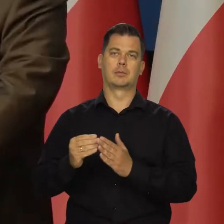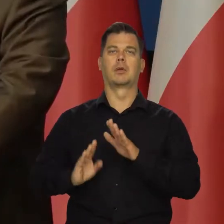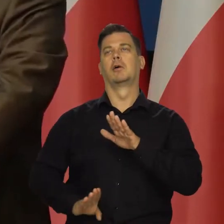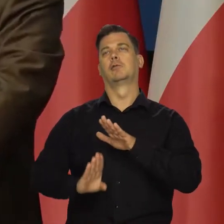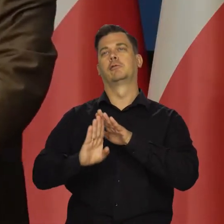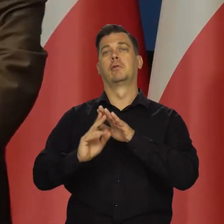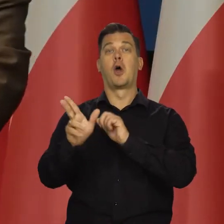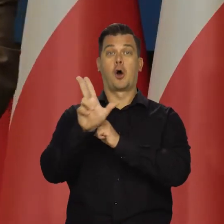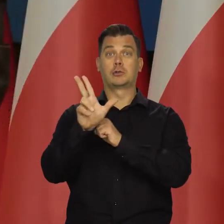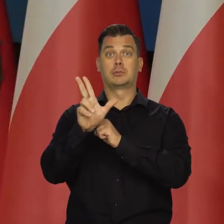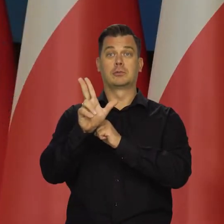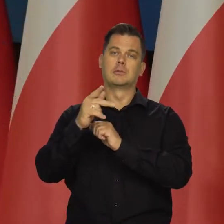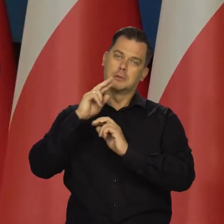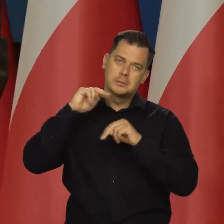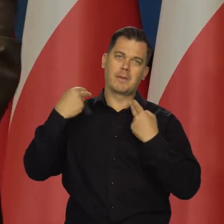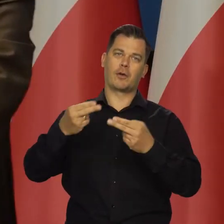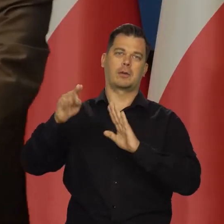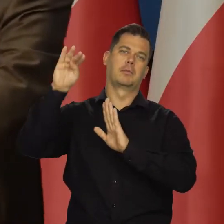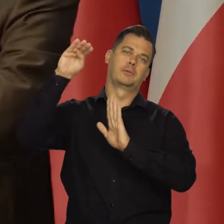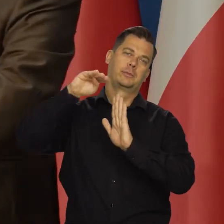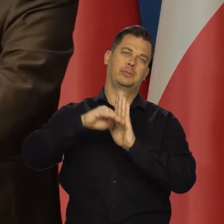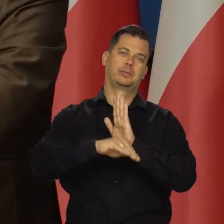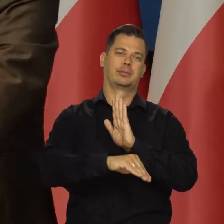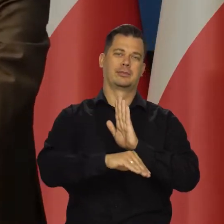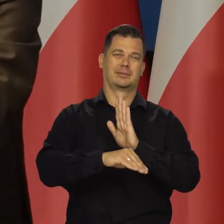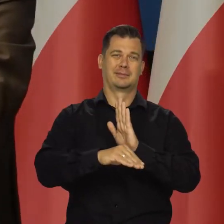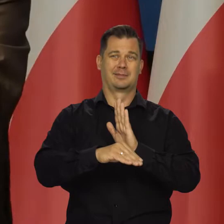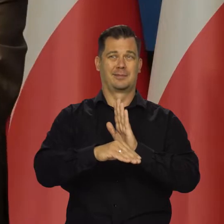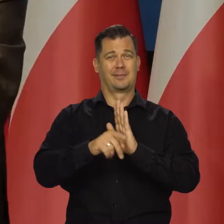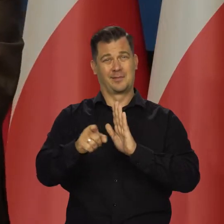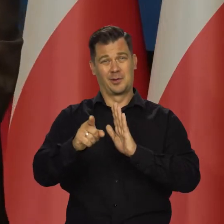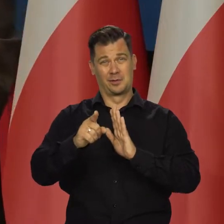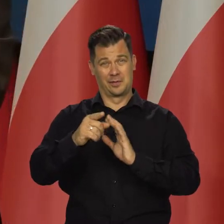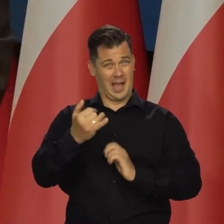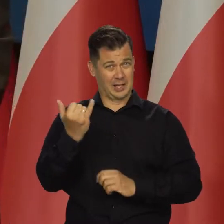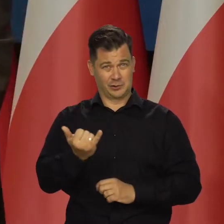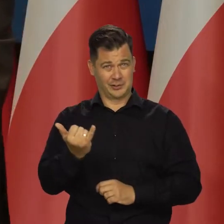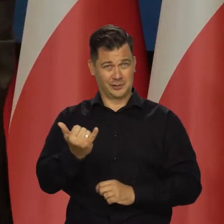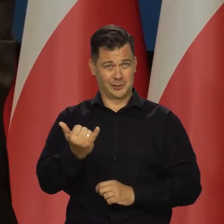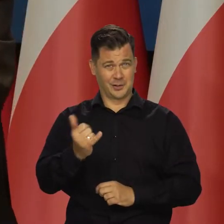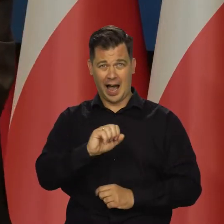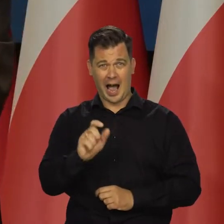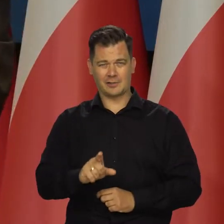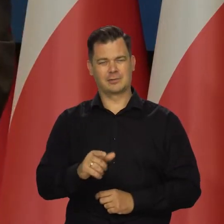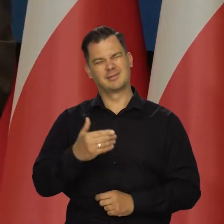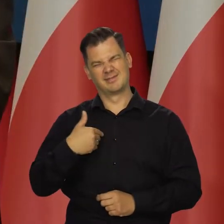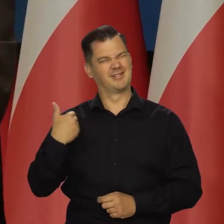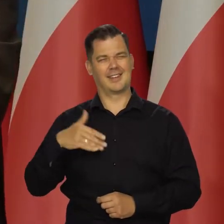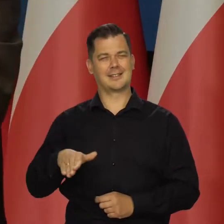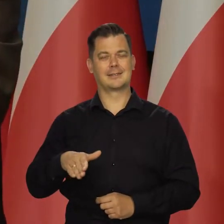Fajnie byłoby dochodzić do 80 roku i znów z powrotem. Chociaż może do tego pędraka z powrotem nie bardzo,